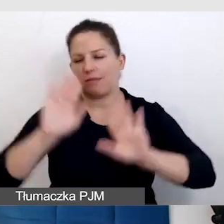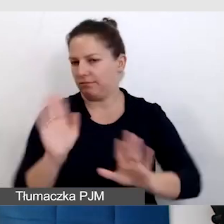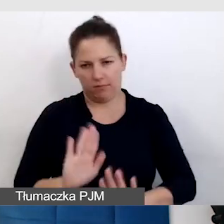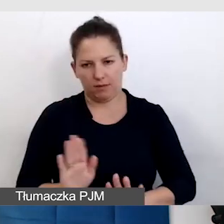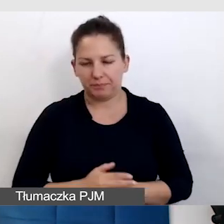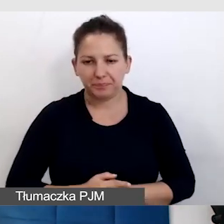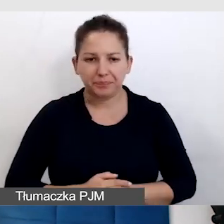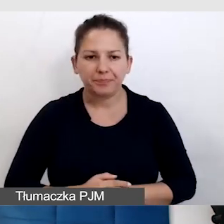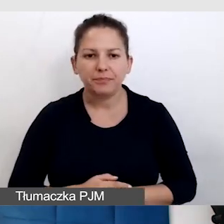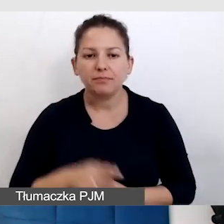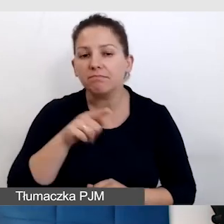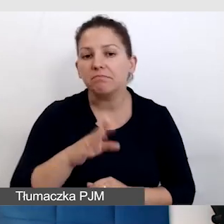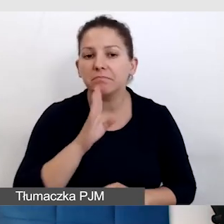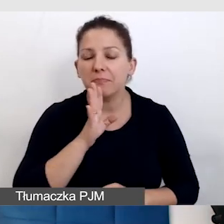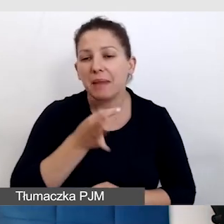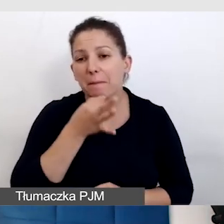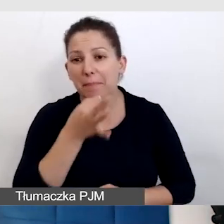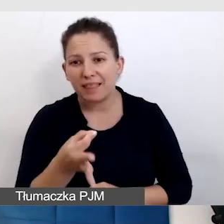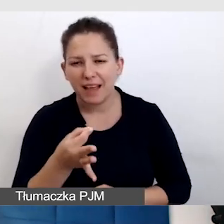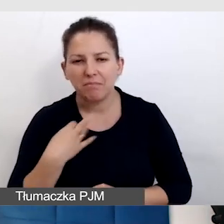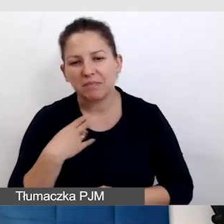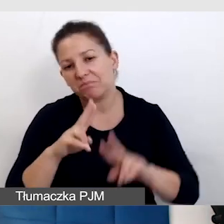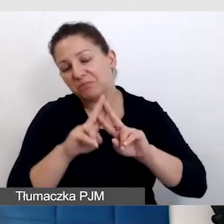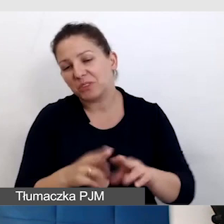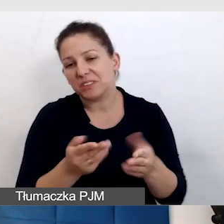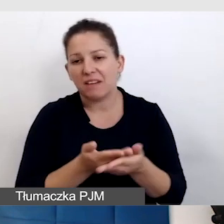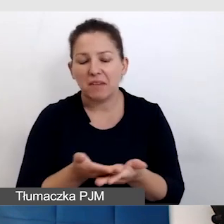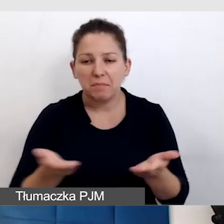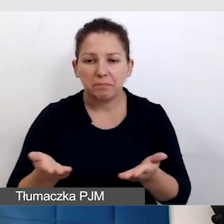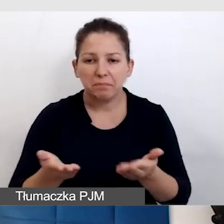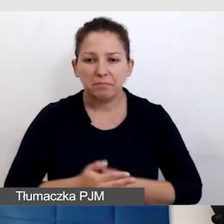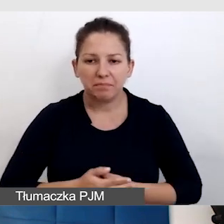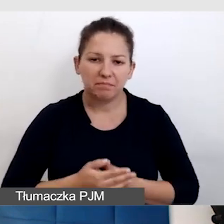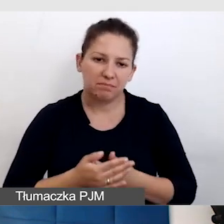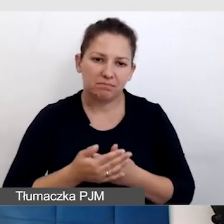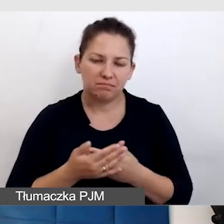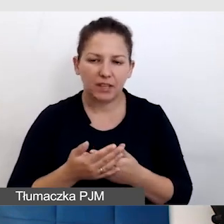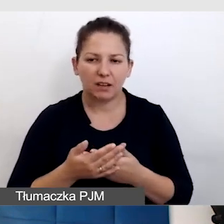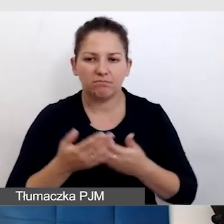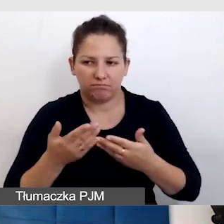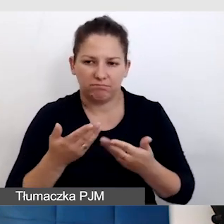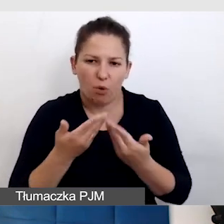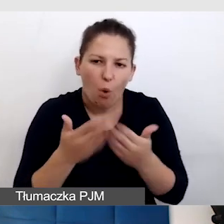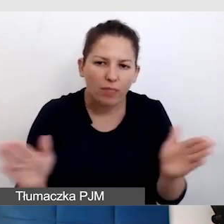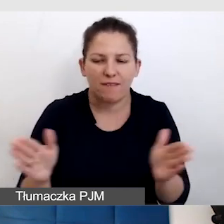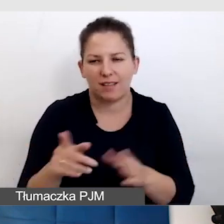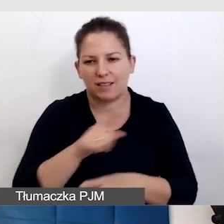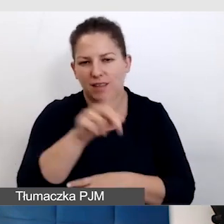Też takie pytanie, które zostawiam otwarte, które jest pewnie przed każdą osobą,